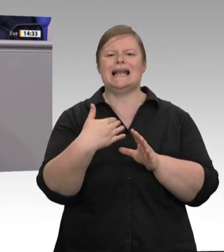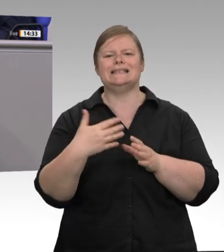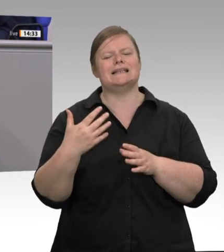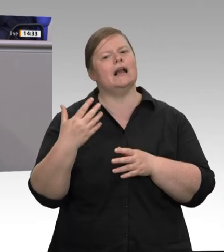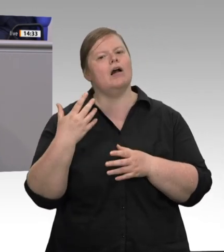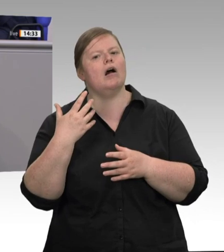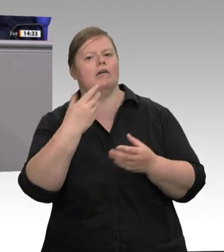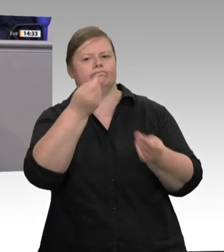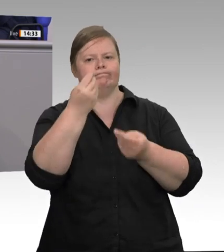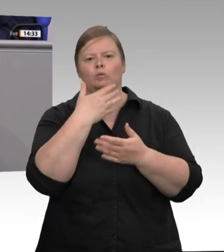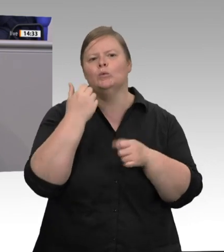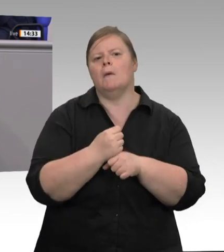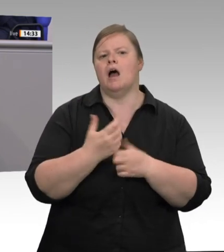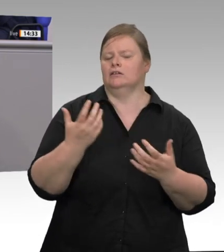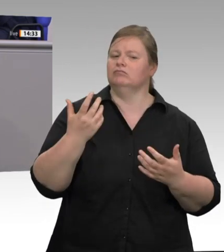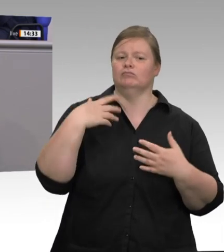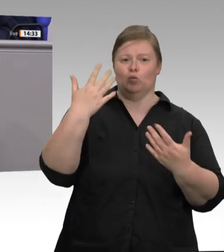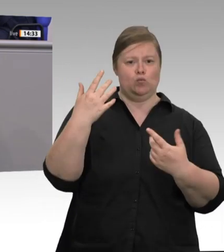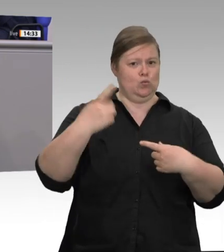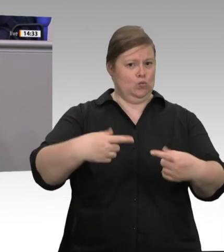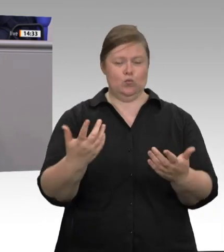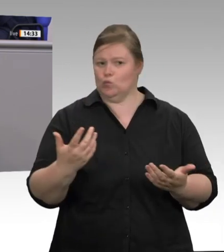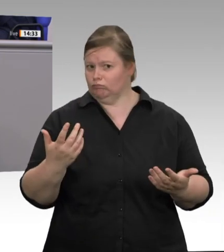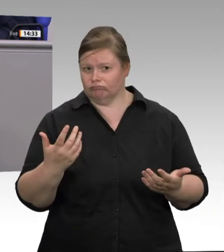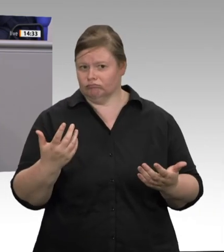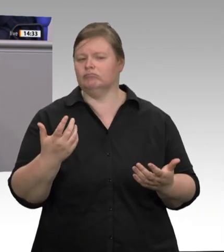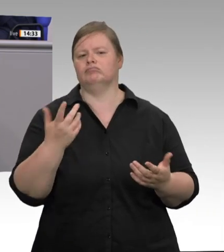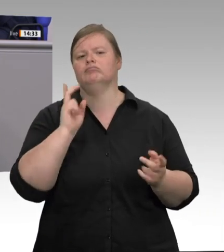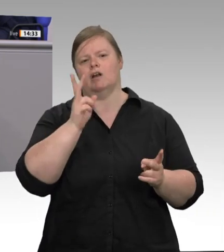verseuchtes Essen auslieferte. 2019 sterben Menschen infolge einer bakteriellen Verseuchung